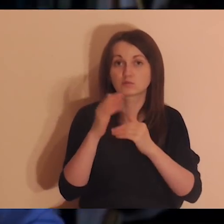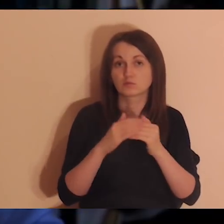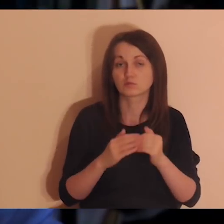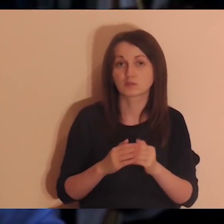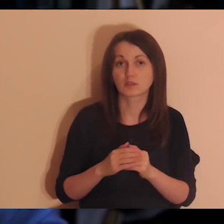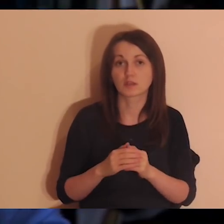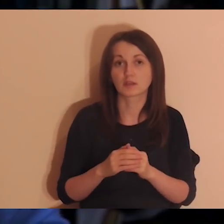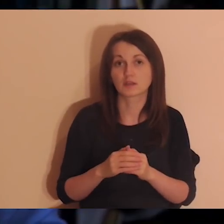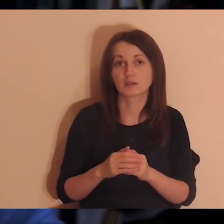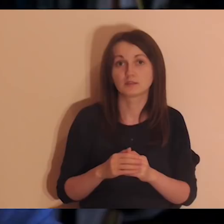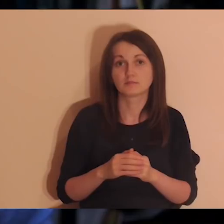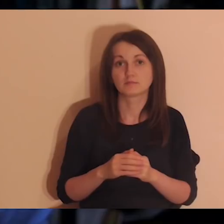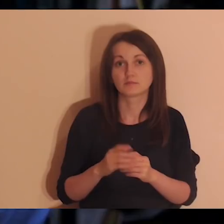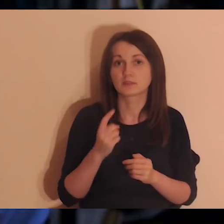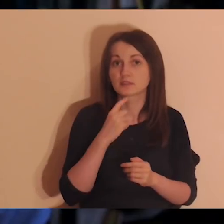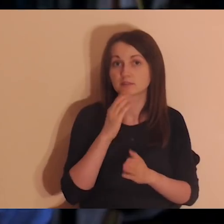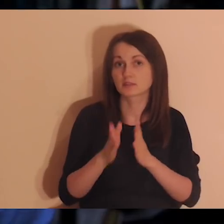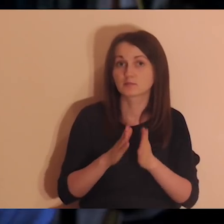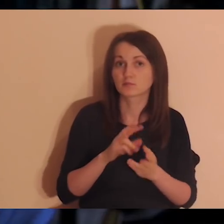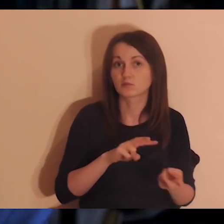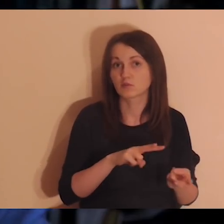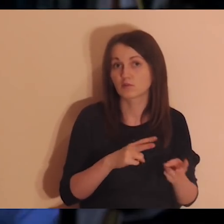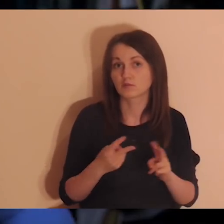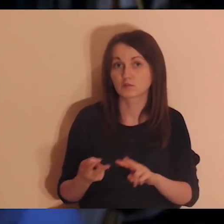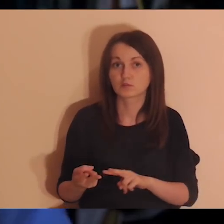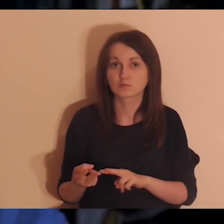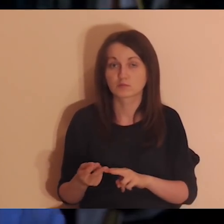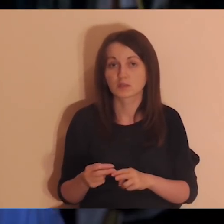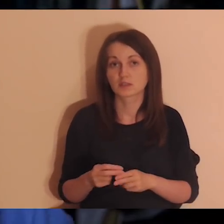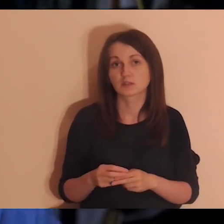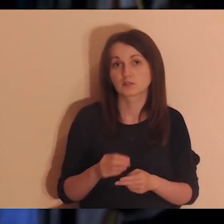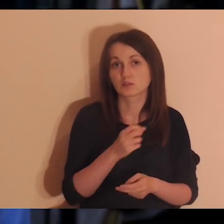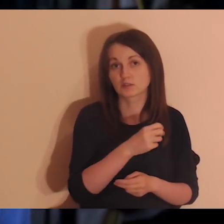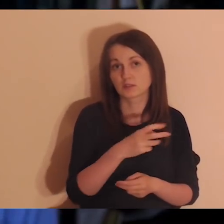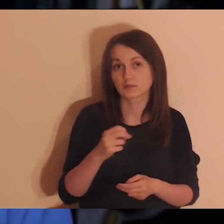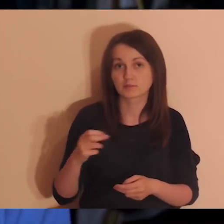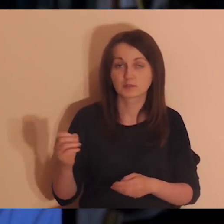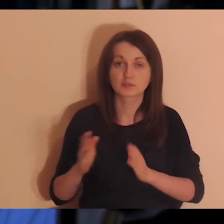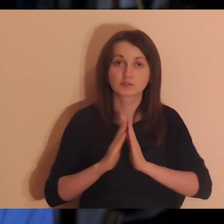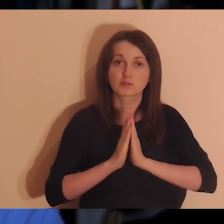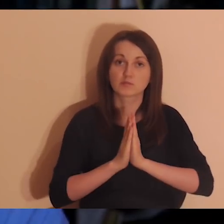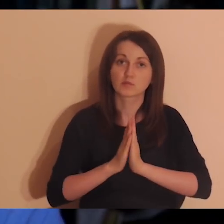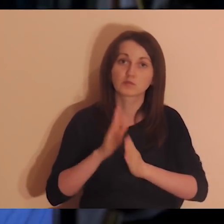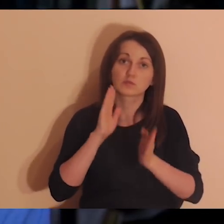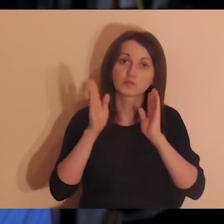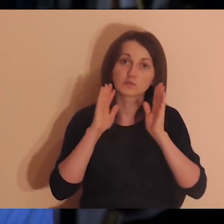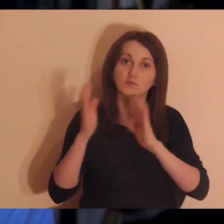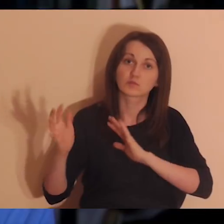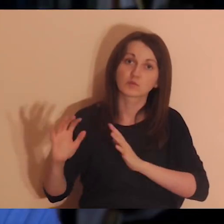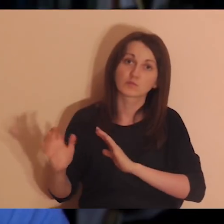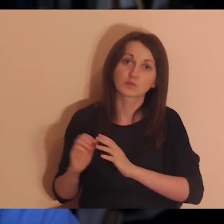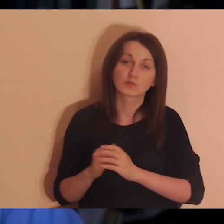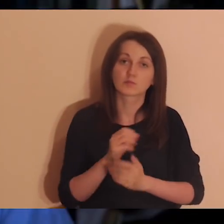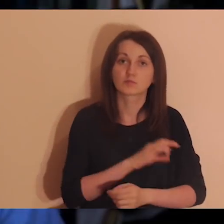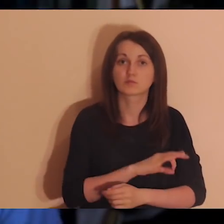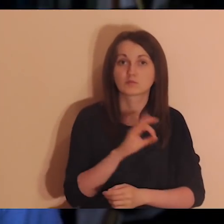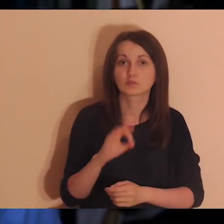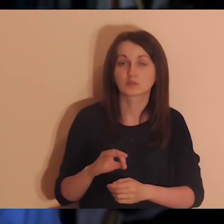robi napisy, modli się za nas. Osoby, które dbają o Facebook, Youtube, transfer.